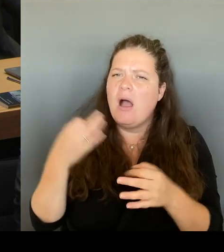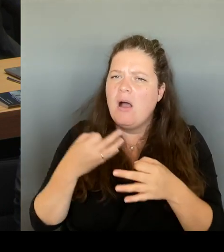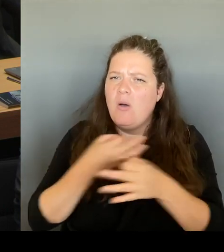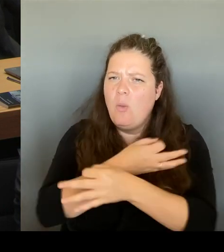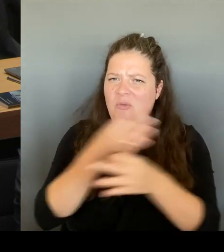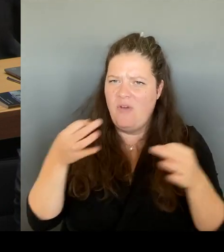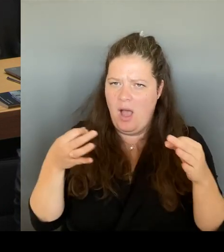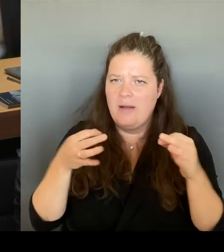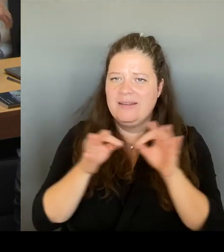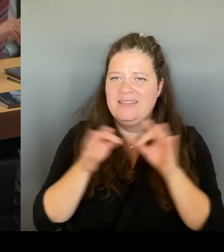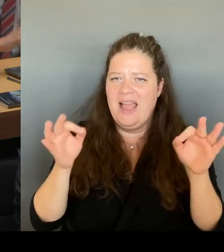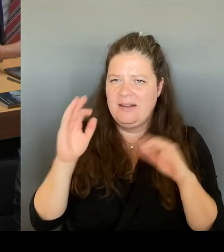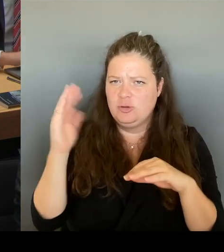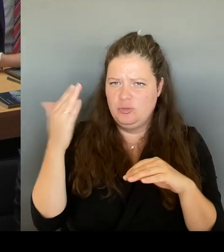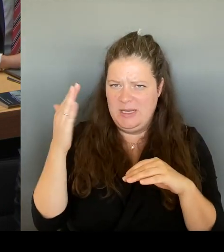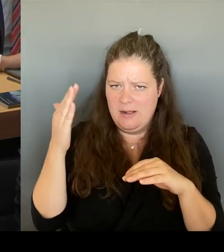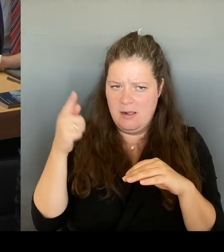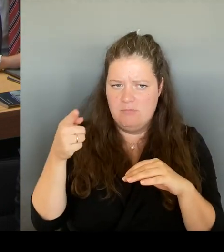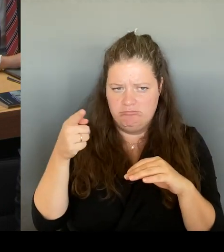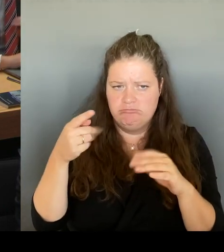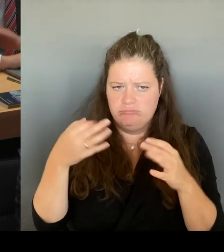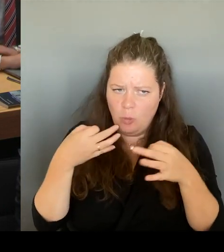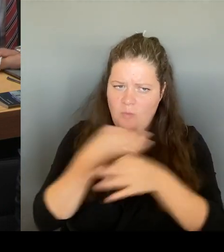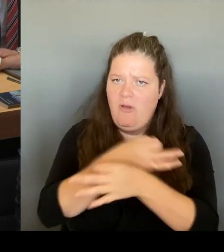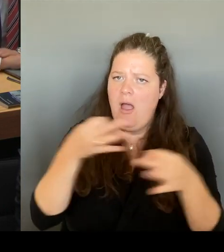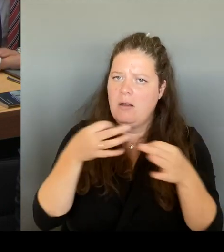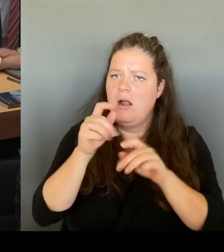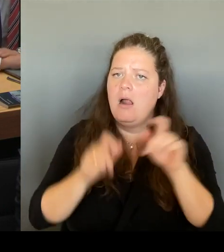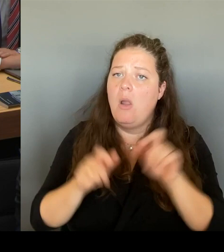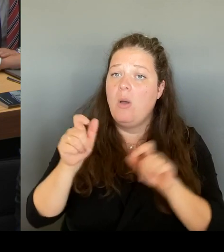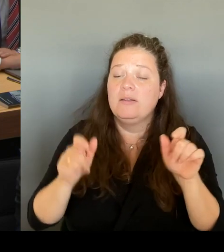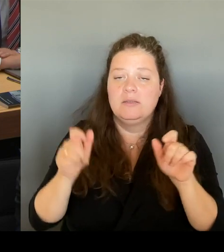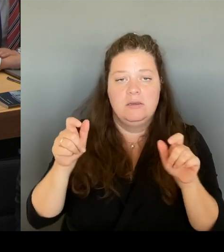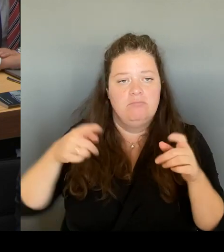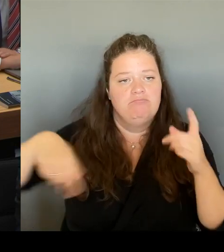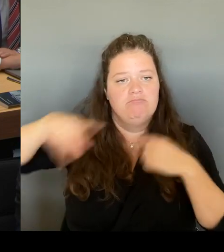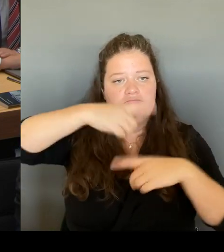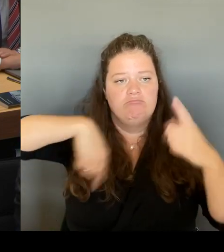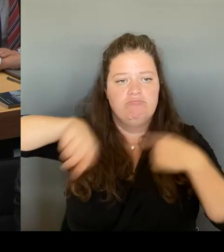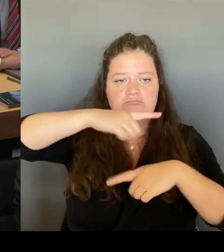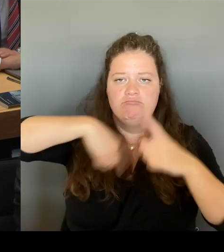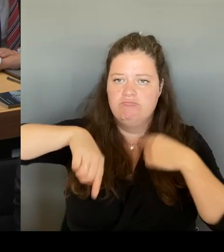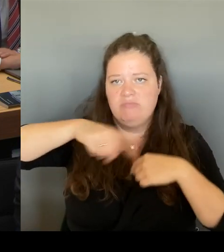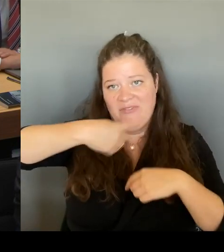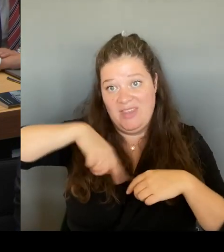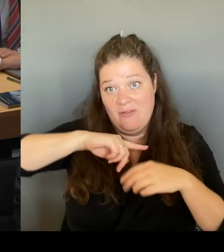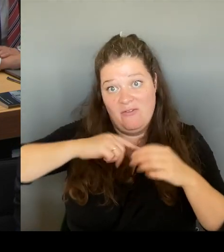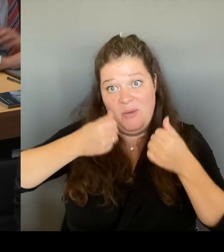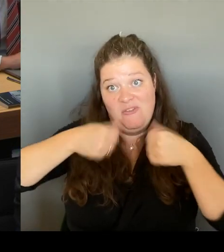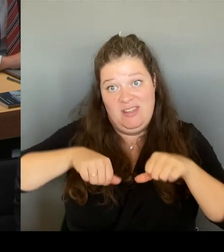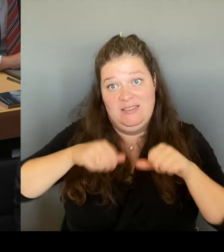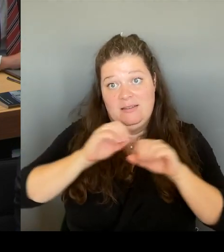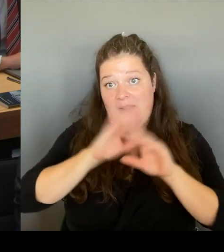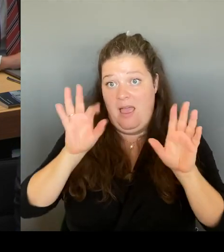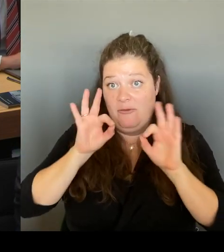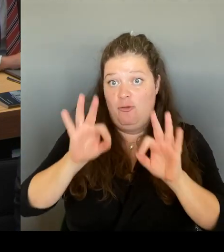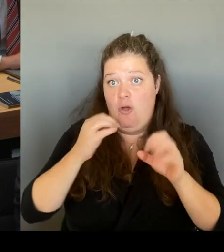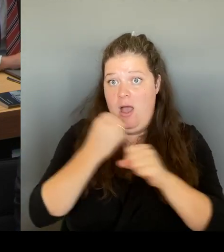natürlich hier auch verpflichtet sind. sind mehrheitlich absolut dafür. Und Sie haben begriffen.